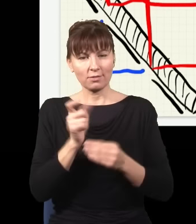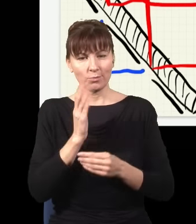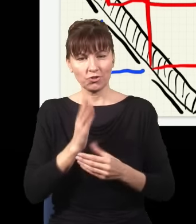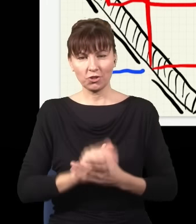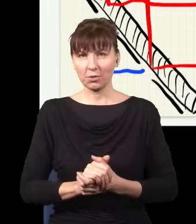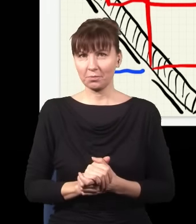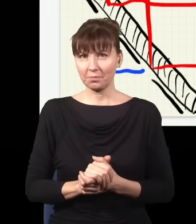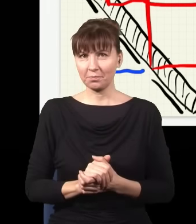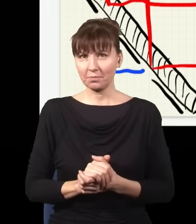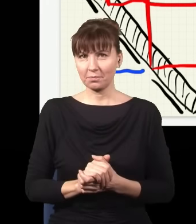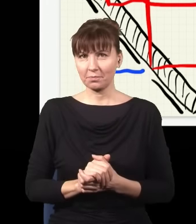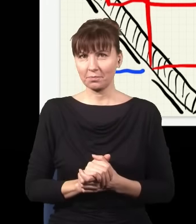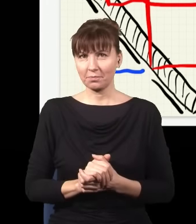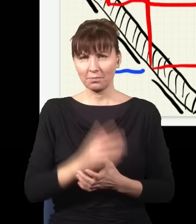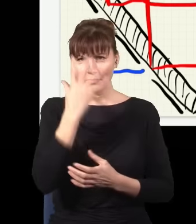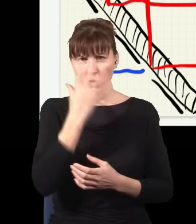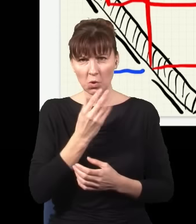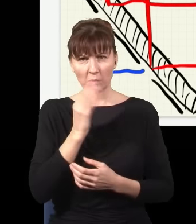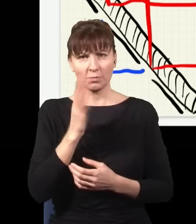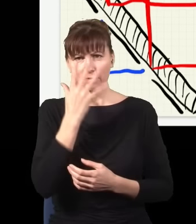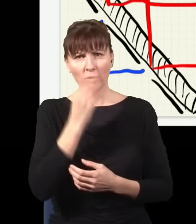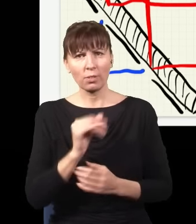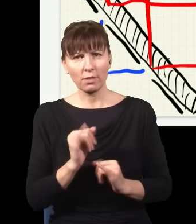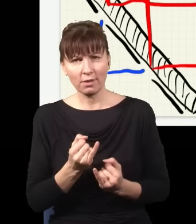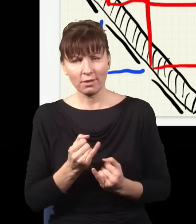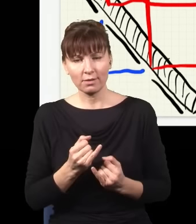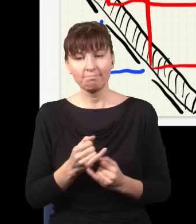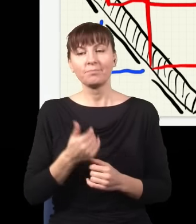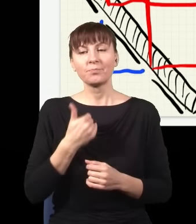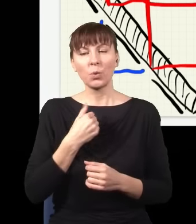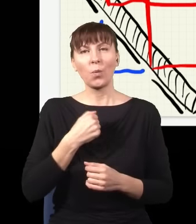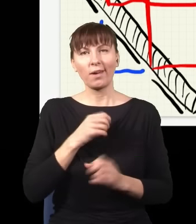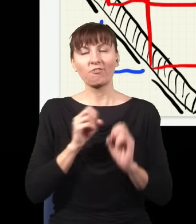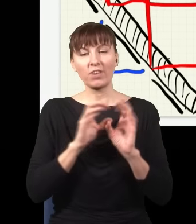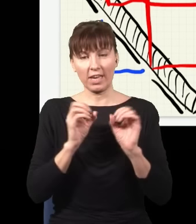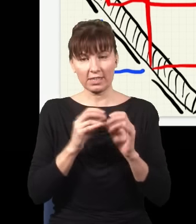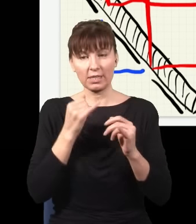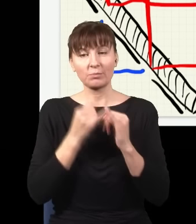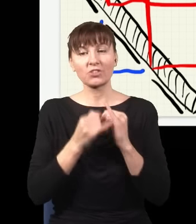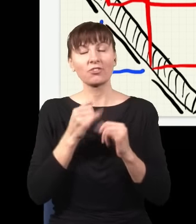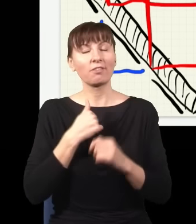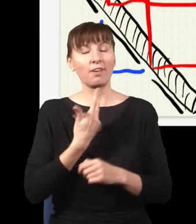Jaki obraz dostanę? Więc zgodnie z tym, co mówiłem, jeżeli nie sprawdzam, gdzie jest foton,